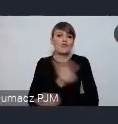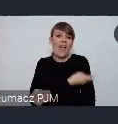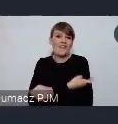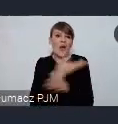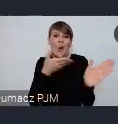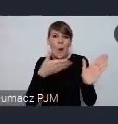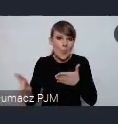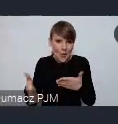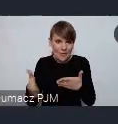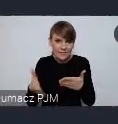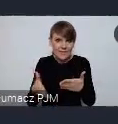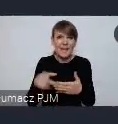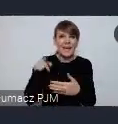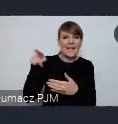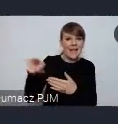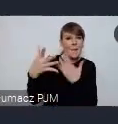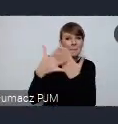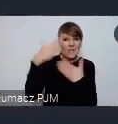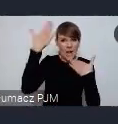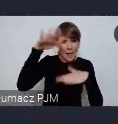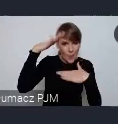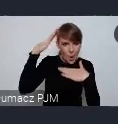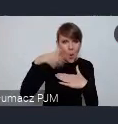tuż obok, pewnie niedaleko Katowic postawili taką dużą przestrzeń